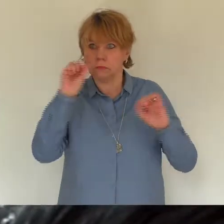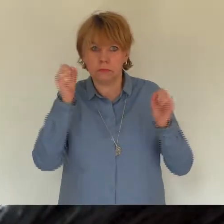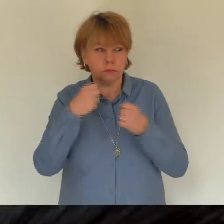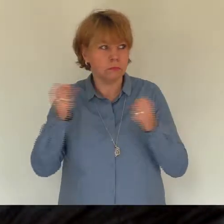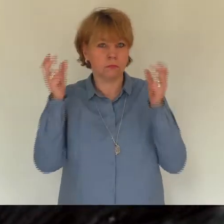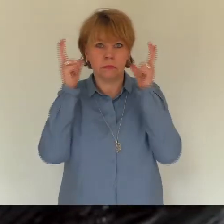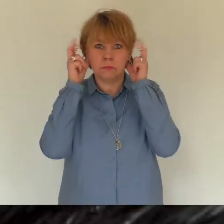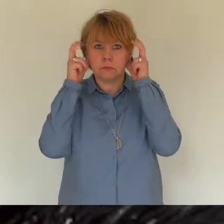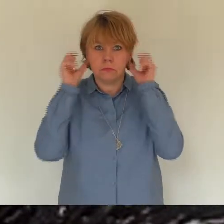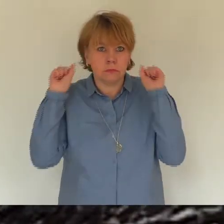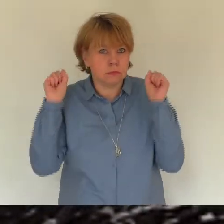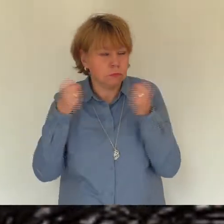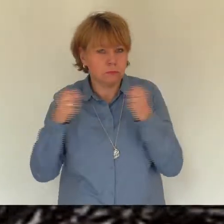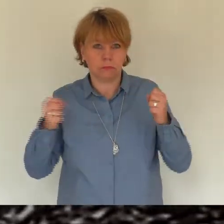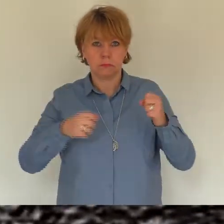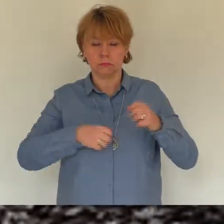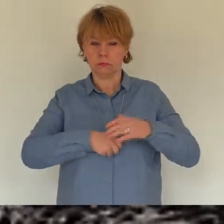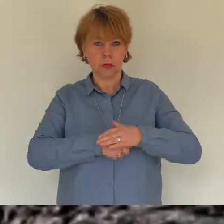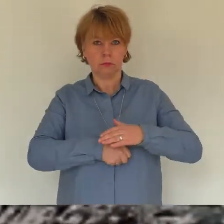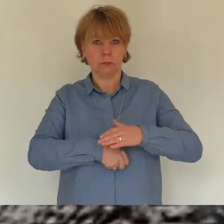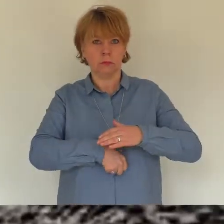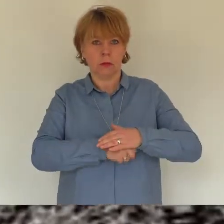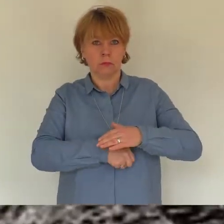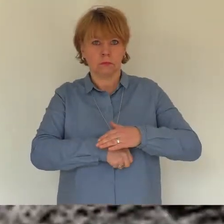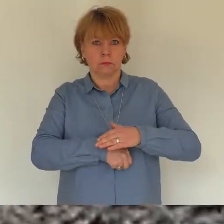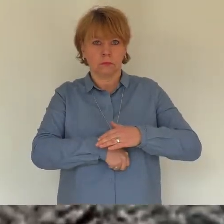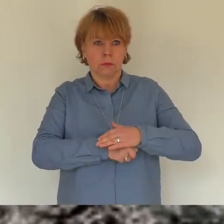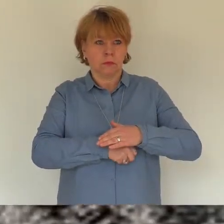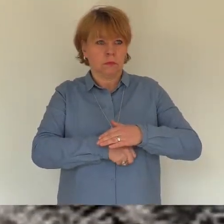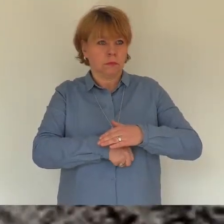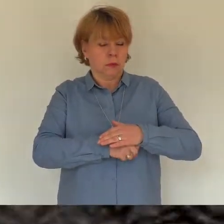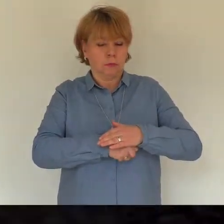Ich rief deinen Namen, weil ich das Gefühl hatte,